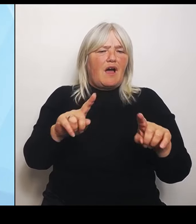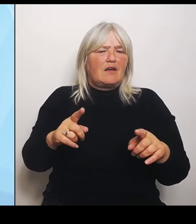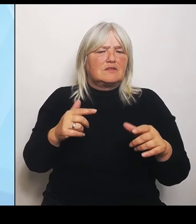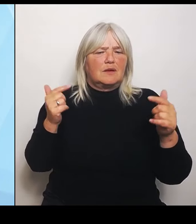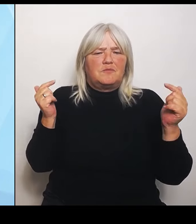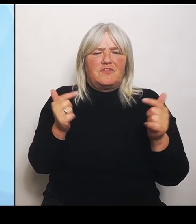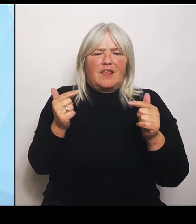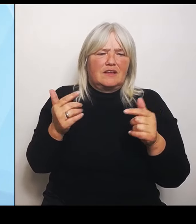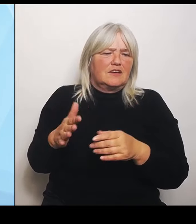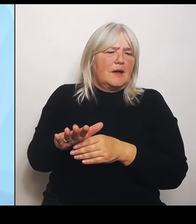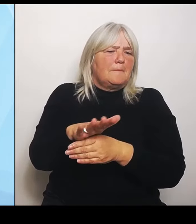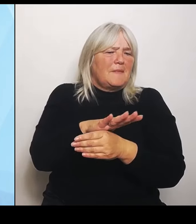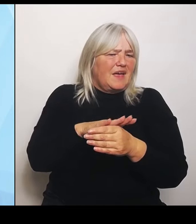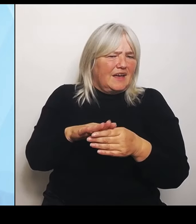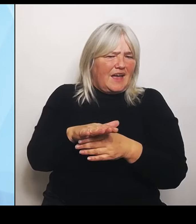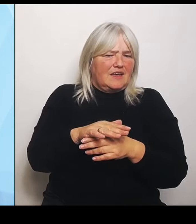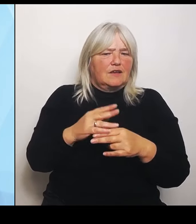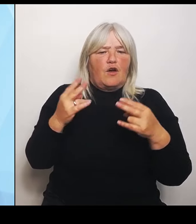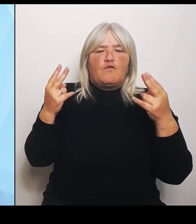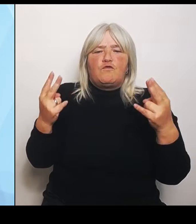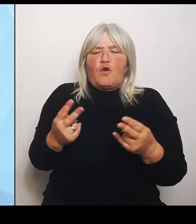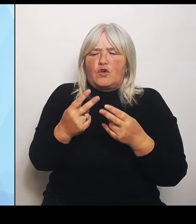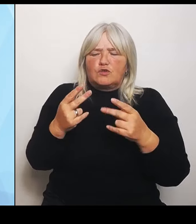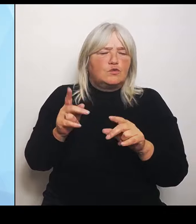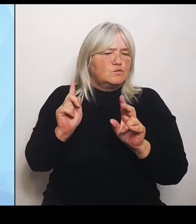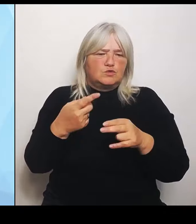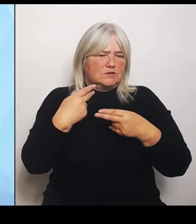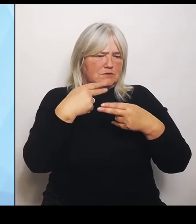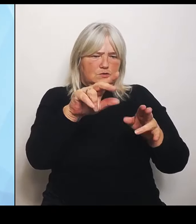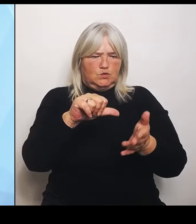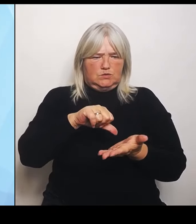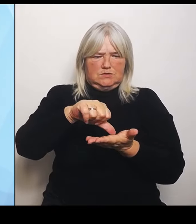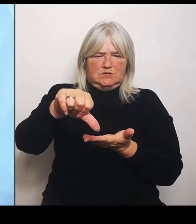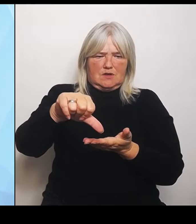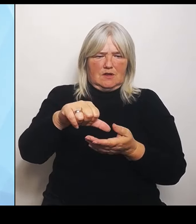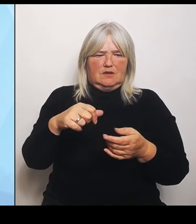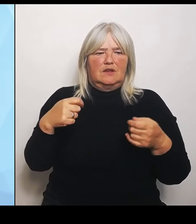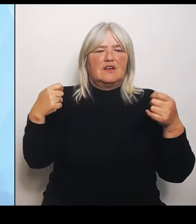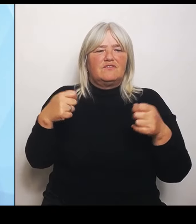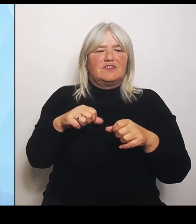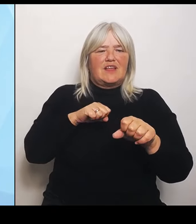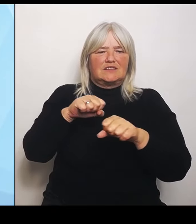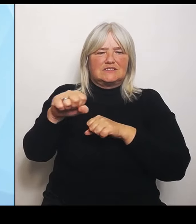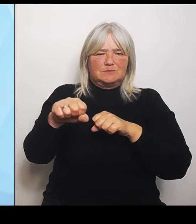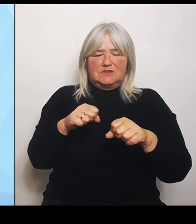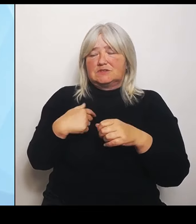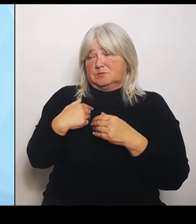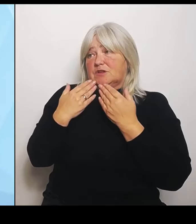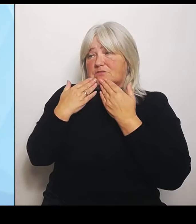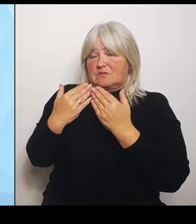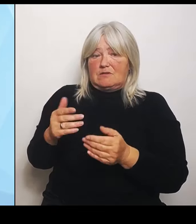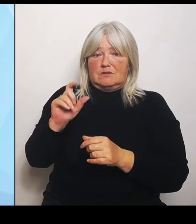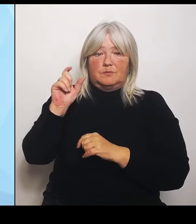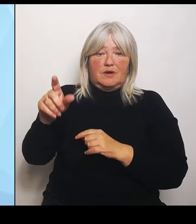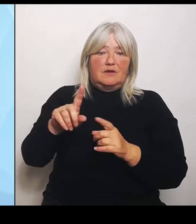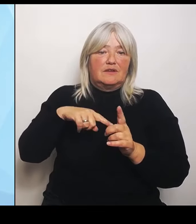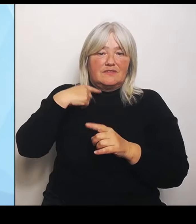Der Finanzminister wird, wofür ich sehr dankbar bin, in der nächsten Zeit gemeinsam mit den kommunalen Spitzenverbänden prüfen, ob dieser